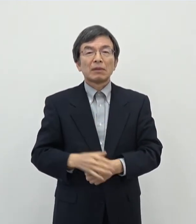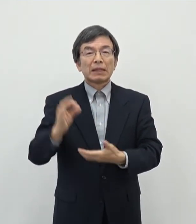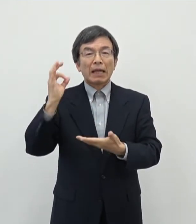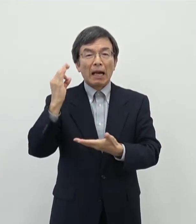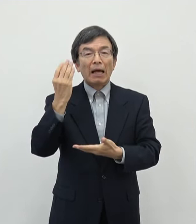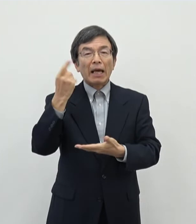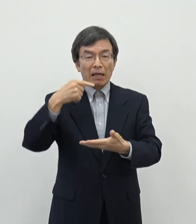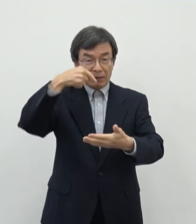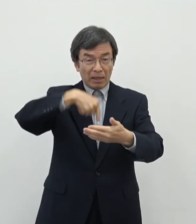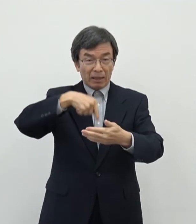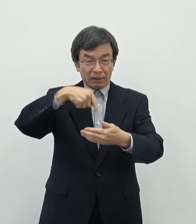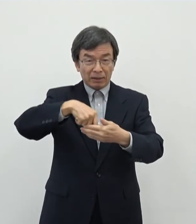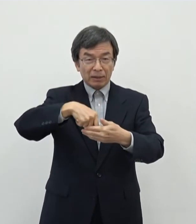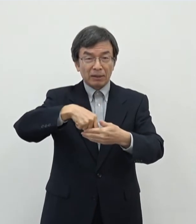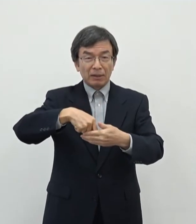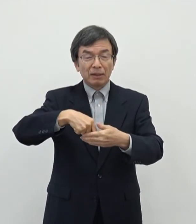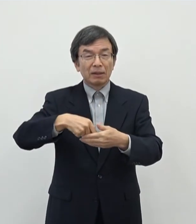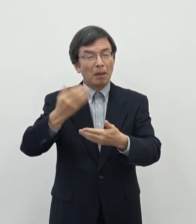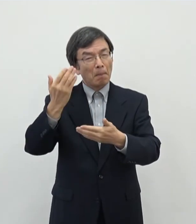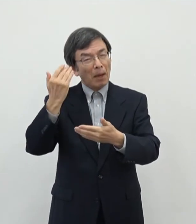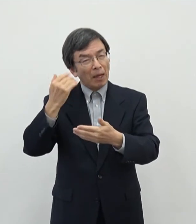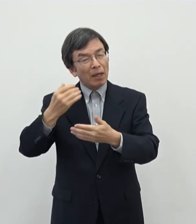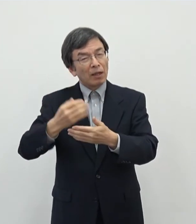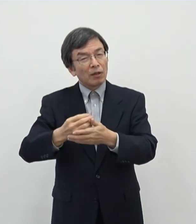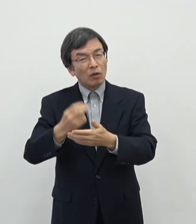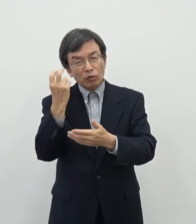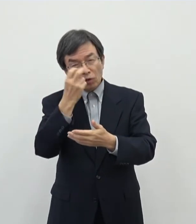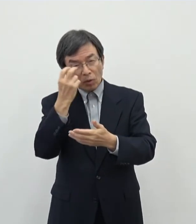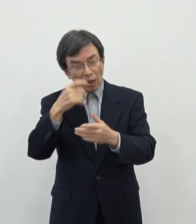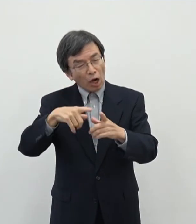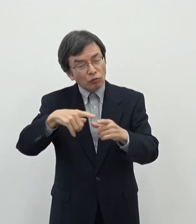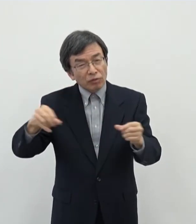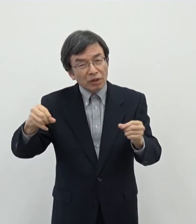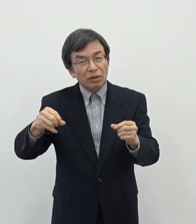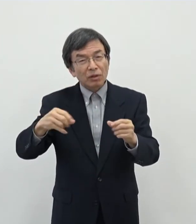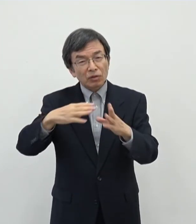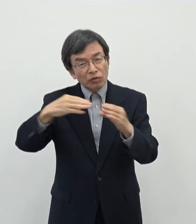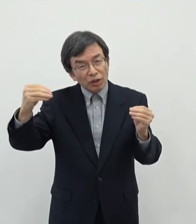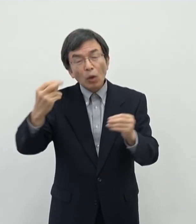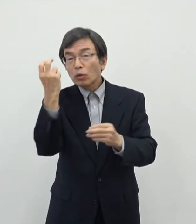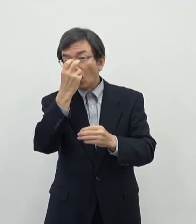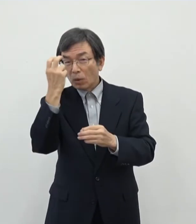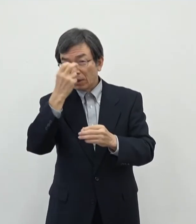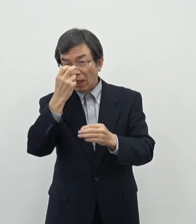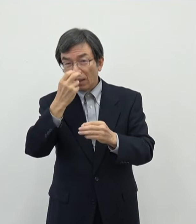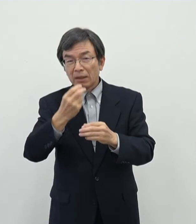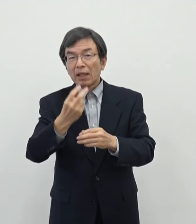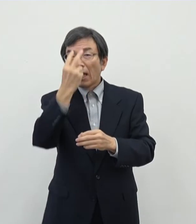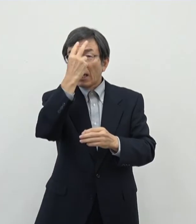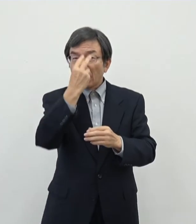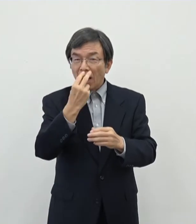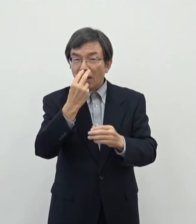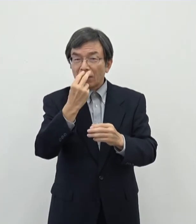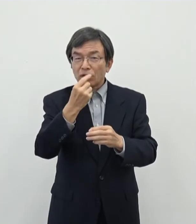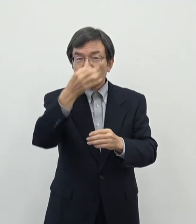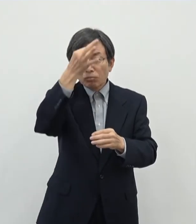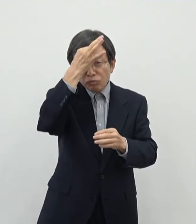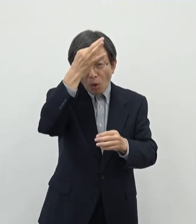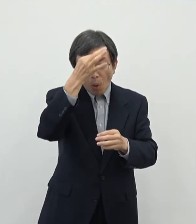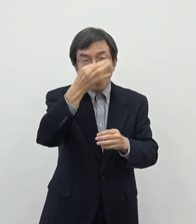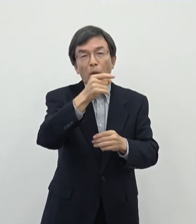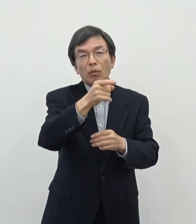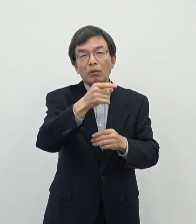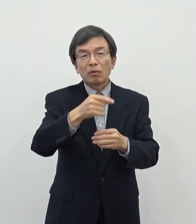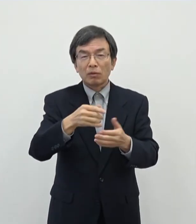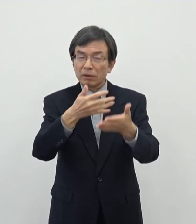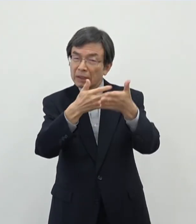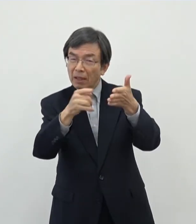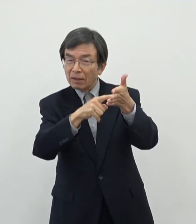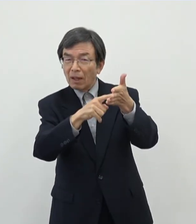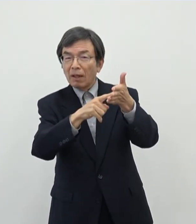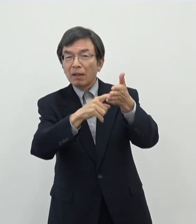あの数年前のデータでより国勢調査でですねあのよりその芸術をなりわいとされている 方のデータを取ったときに